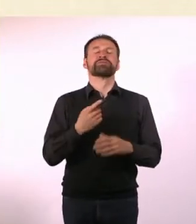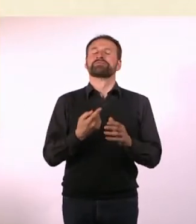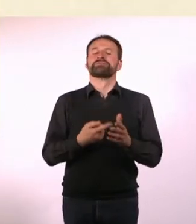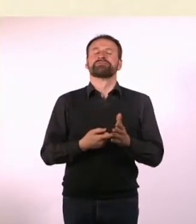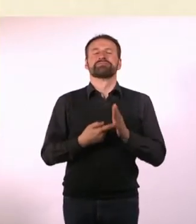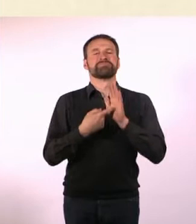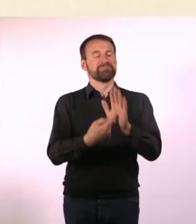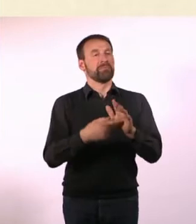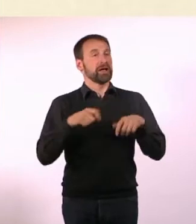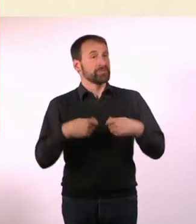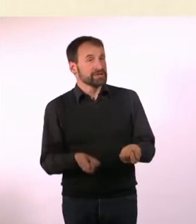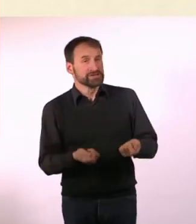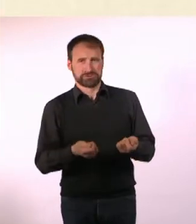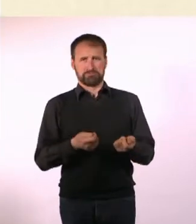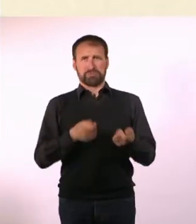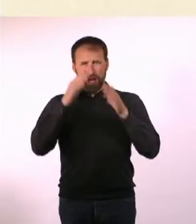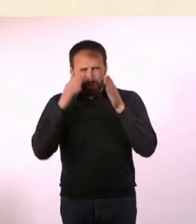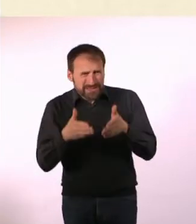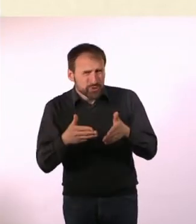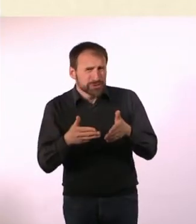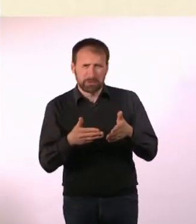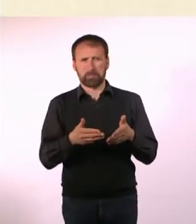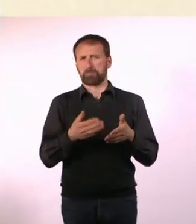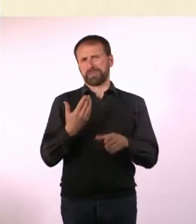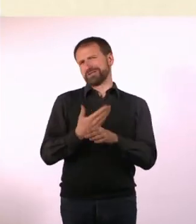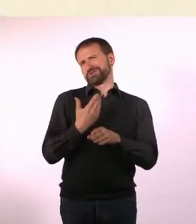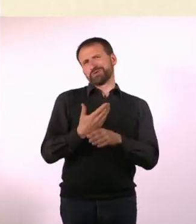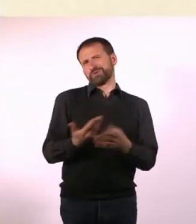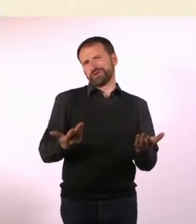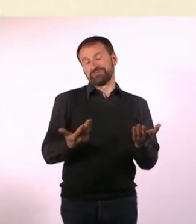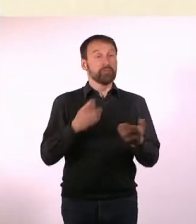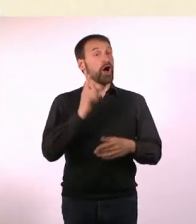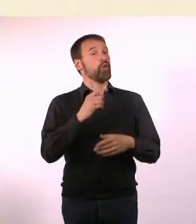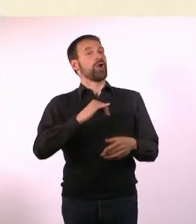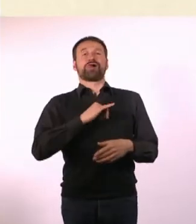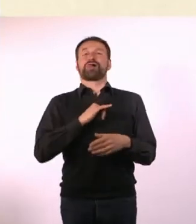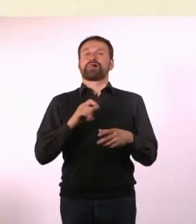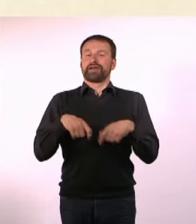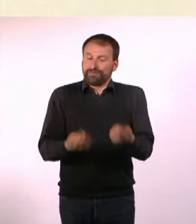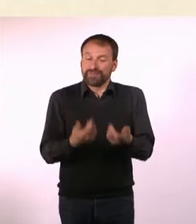Aber ich fand es interessant, das mal zu sagen wahrscheinlich nicht“ ... ist ja auch eine Erkenntnis, die man haben kann.